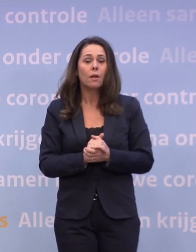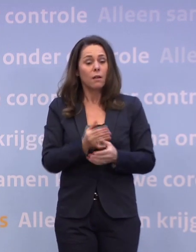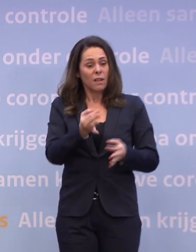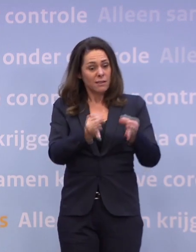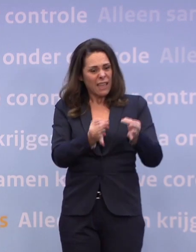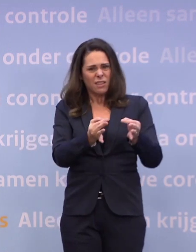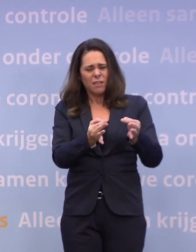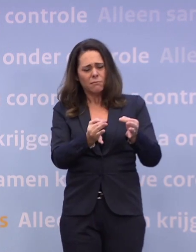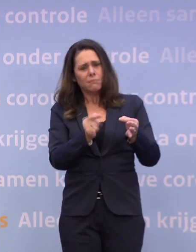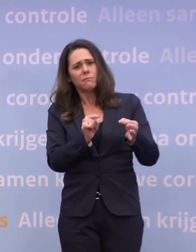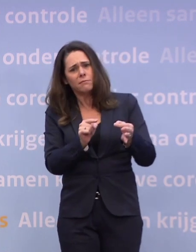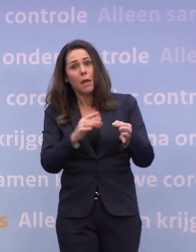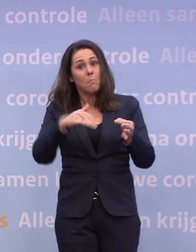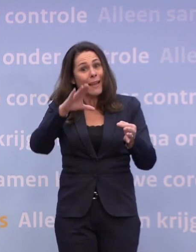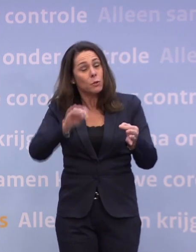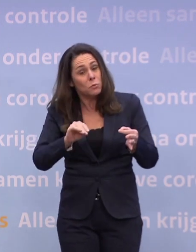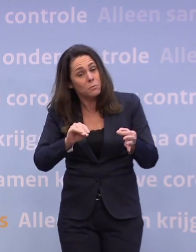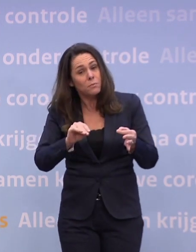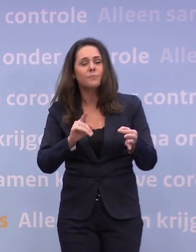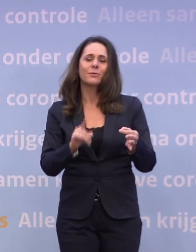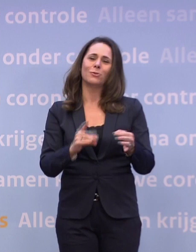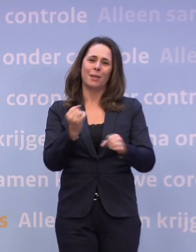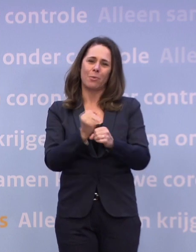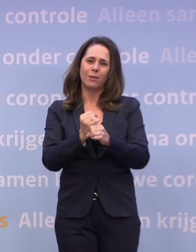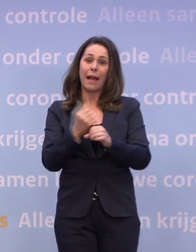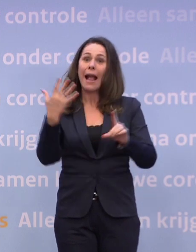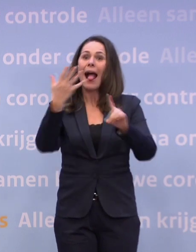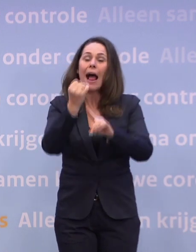Dus wat is er in de praktijk wel en niet haalbaar en verantwoord?